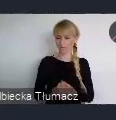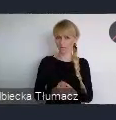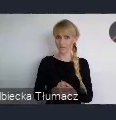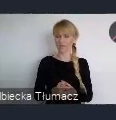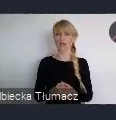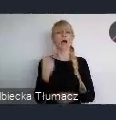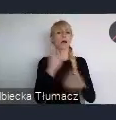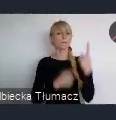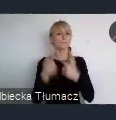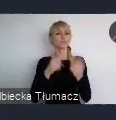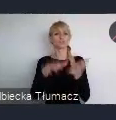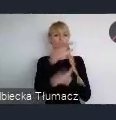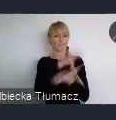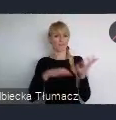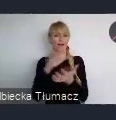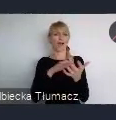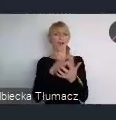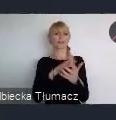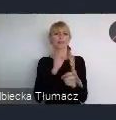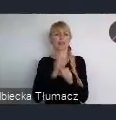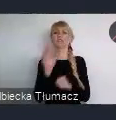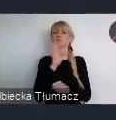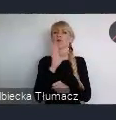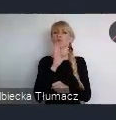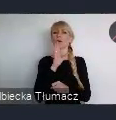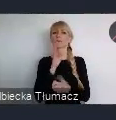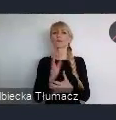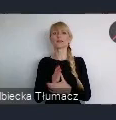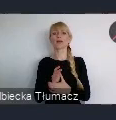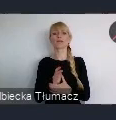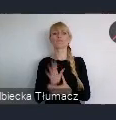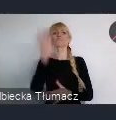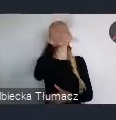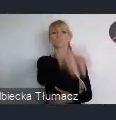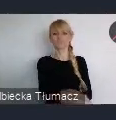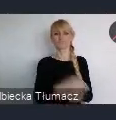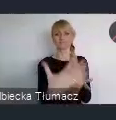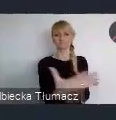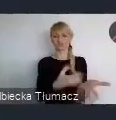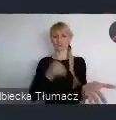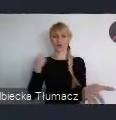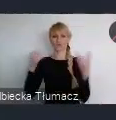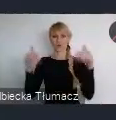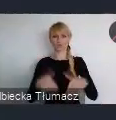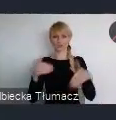jest bardzo ważny i to że możemy skorzystać. Jest wiele konferencji na świecie interesujących, dotyczących problematyki miejskiej.